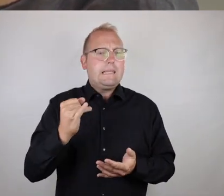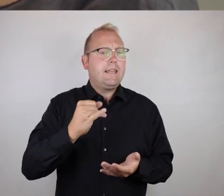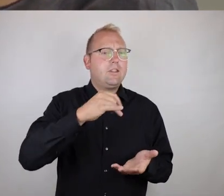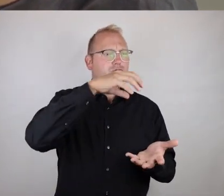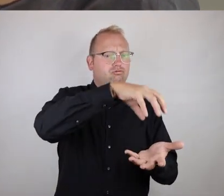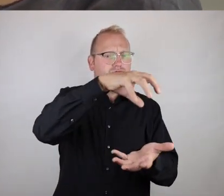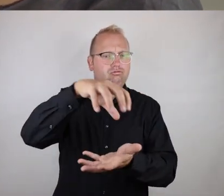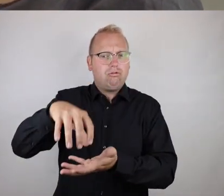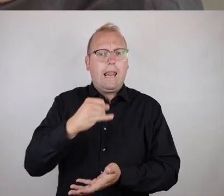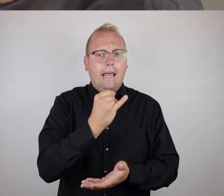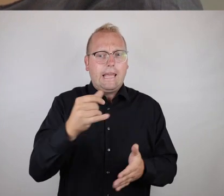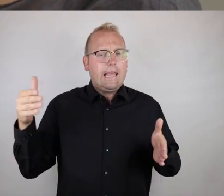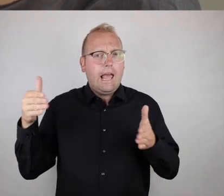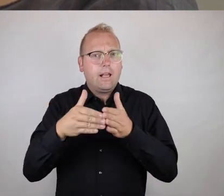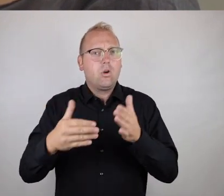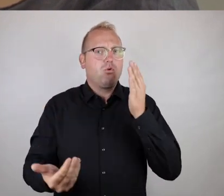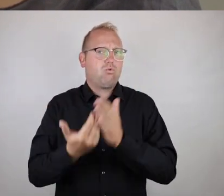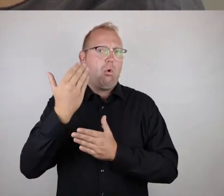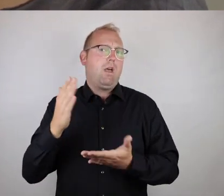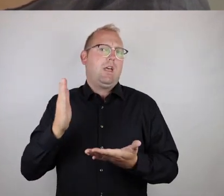an jeder Ecke für sich neu entschieden wird.